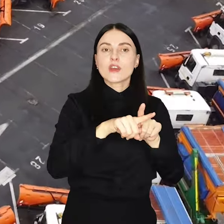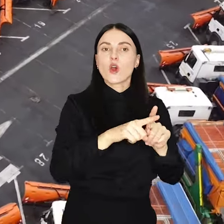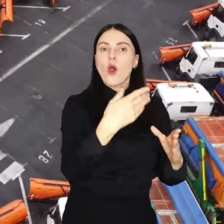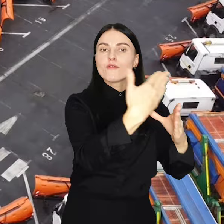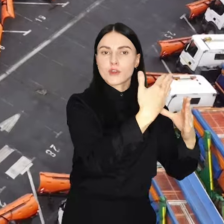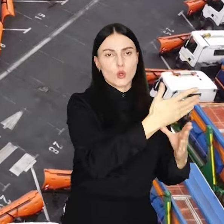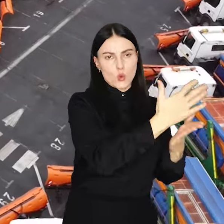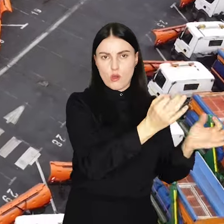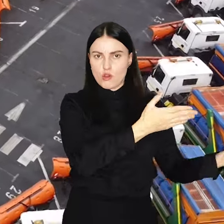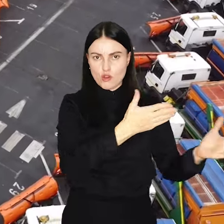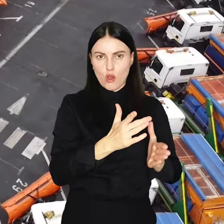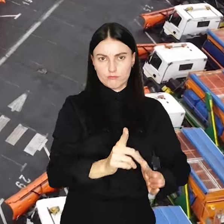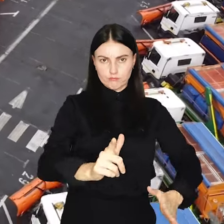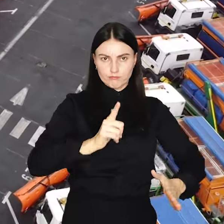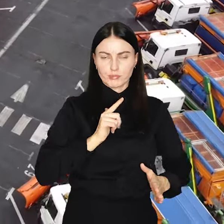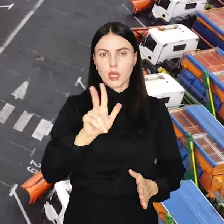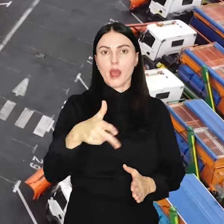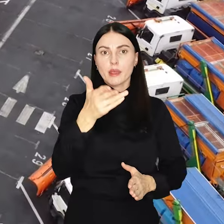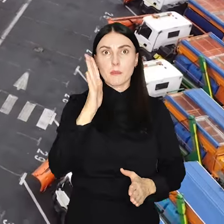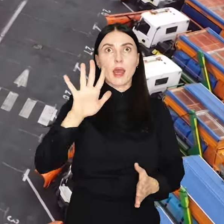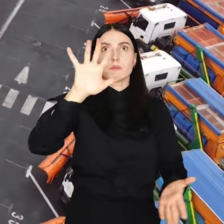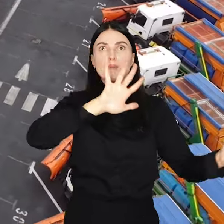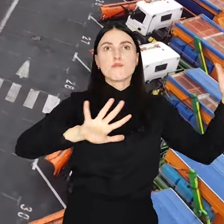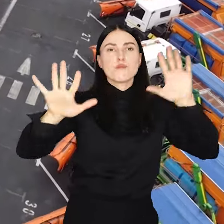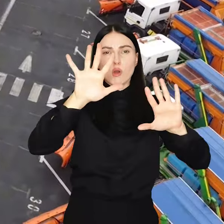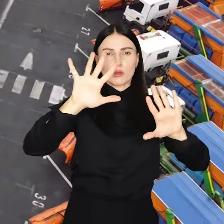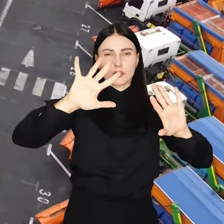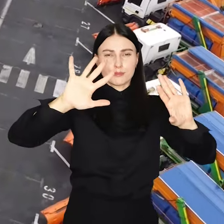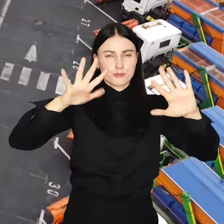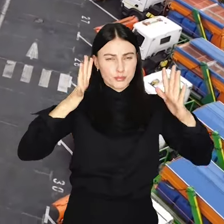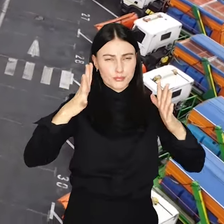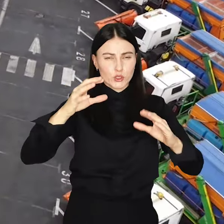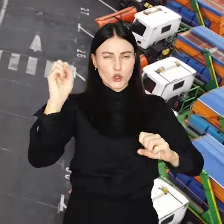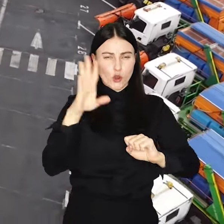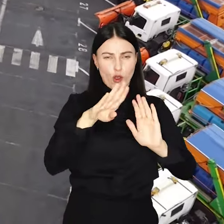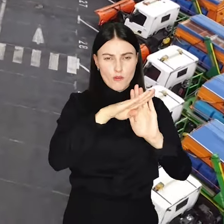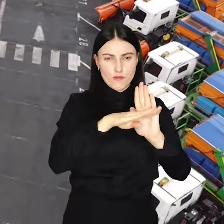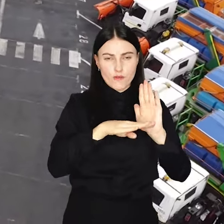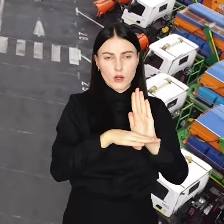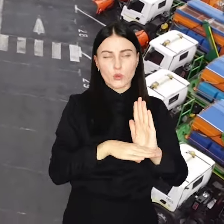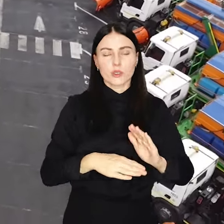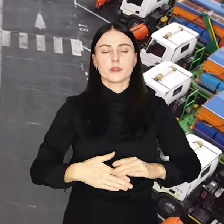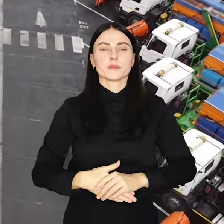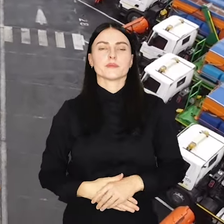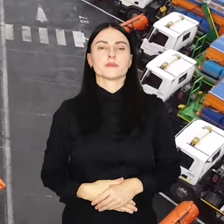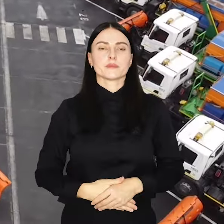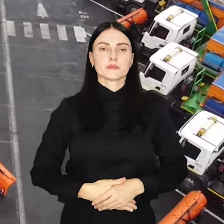są w pełnej gotowości technicznej by wkroczyć do akcji, gdy tylko pogorszą się warunki pogodowe.